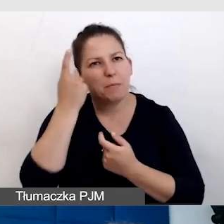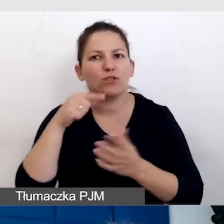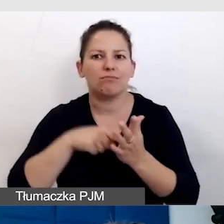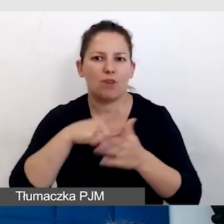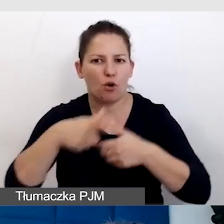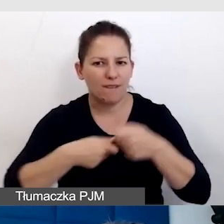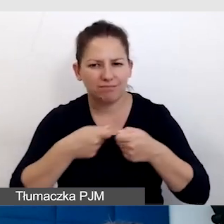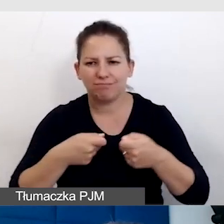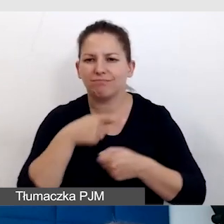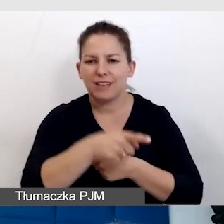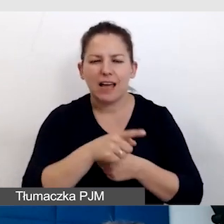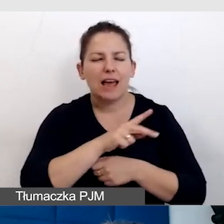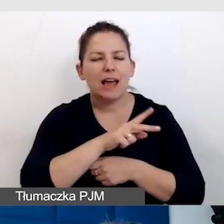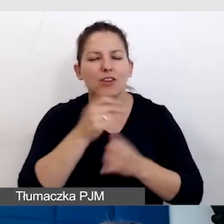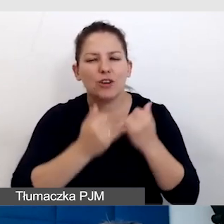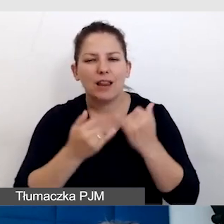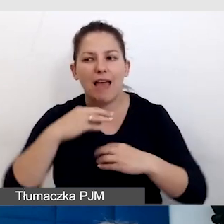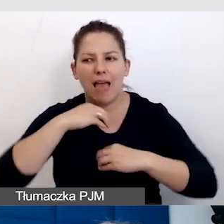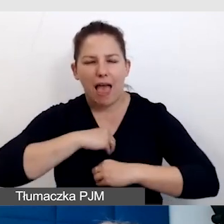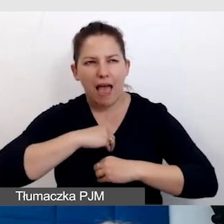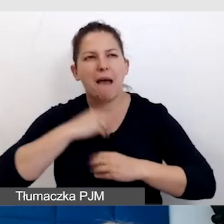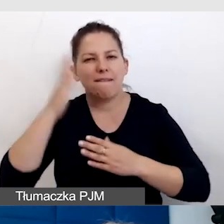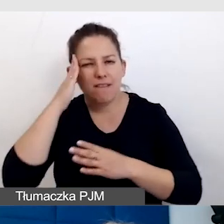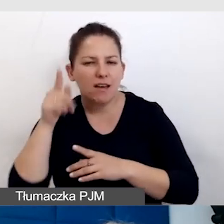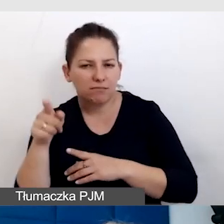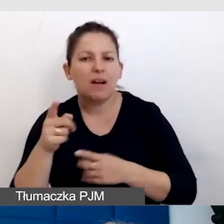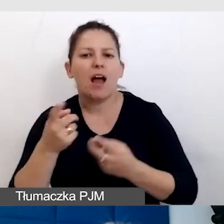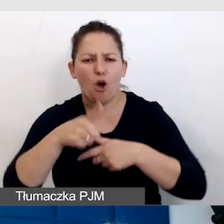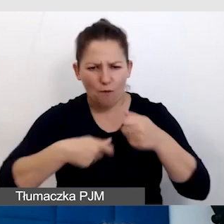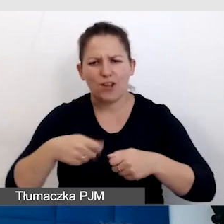Na każdym kroku, jeżeli jest się empatycznym, te rozwiązania powstają.